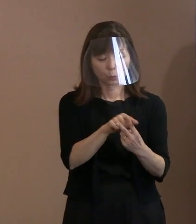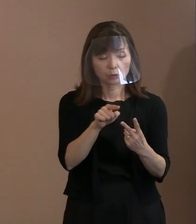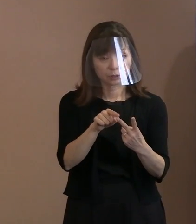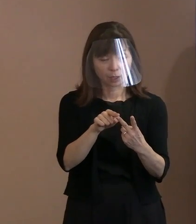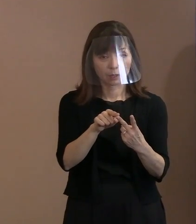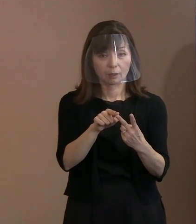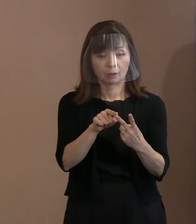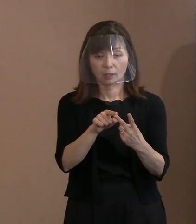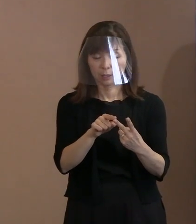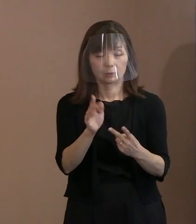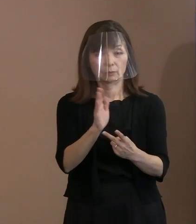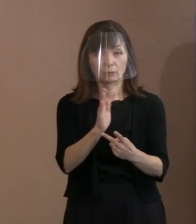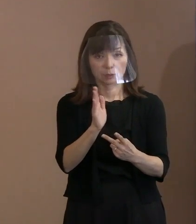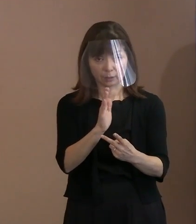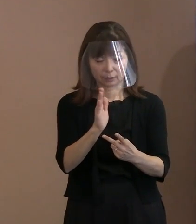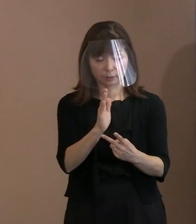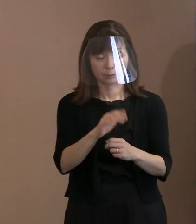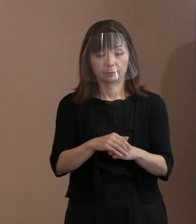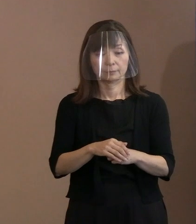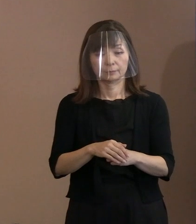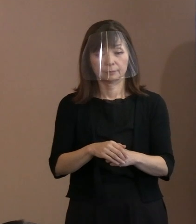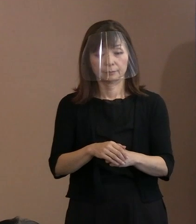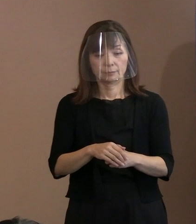書ければ両方とも ちゃんと言い分を書いた上でね､